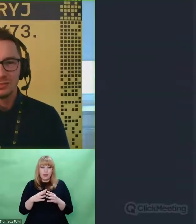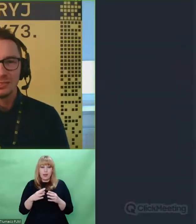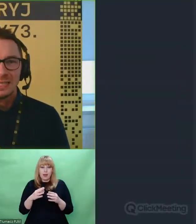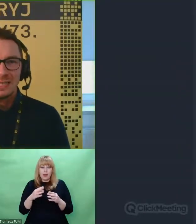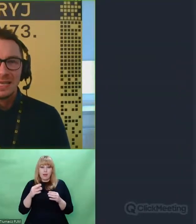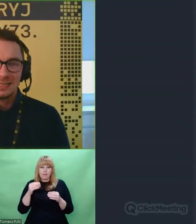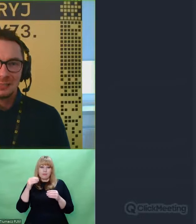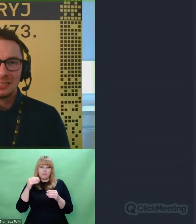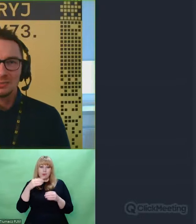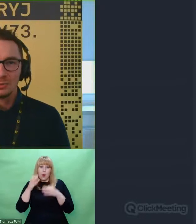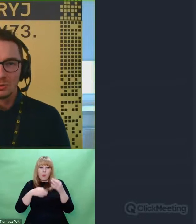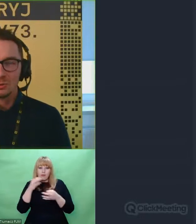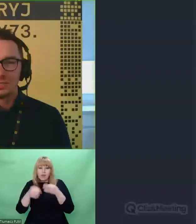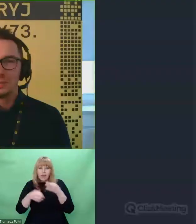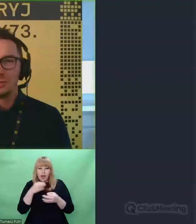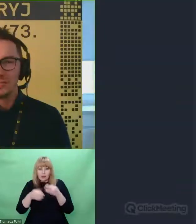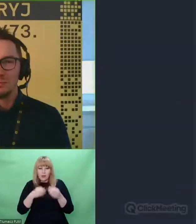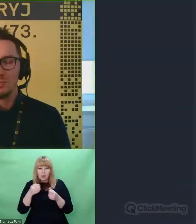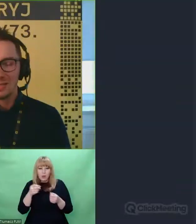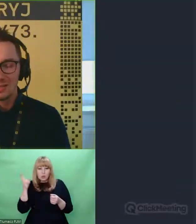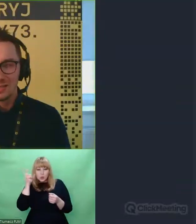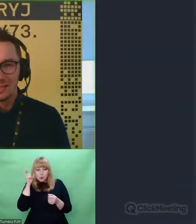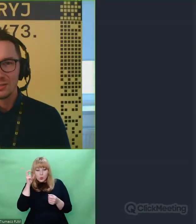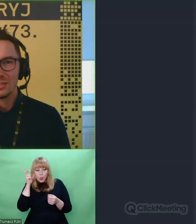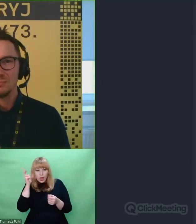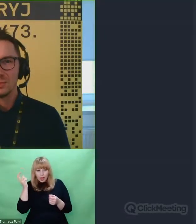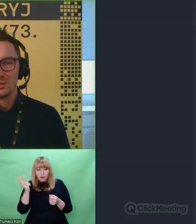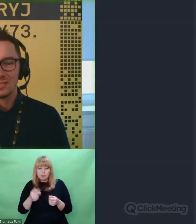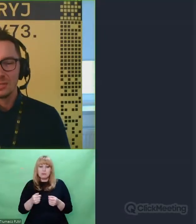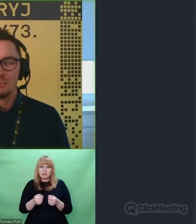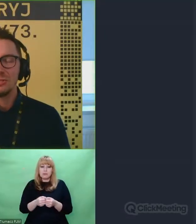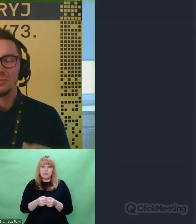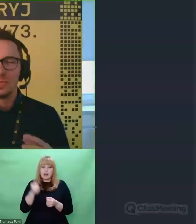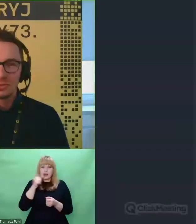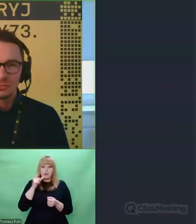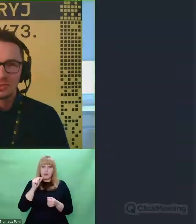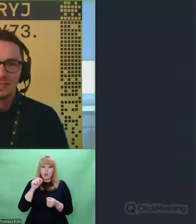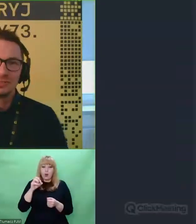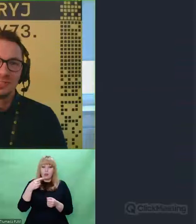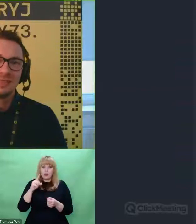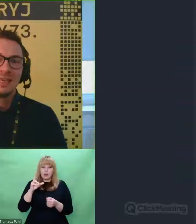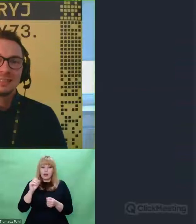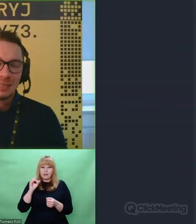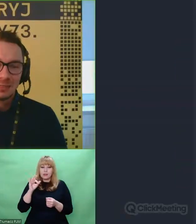Enigma do usłyszenia, polecamy bardzo serdecznie. Możecie zagłębić się jeszcze mocniej w ten temat.